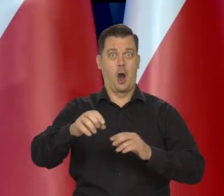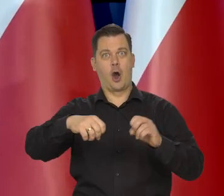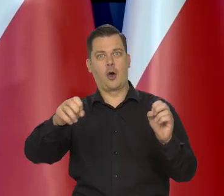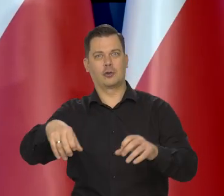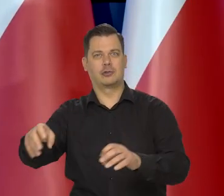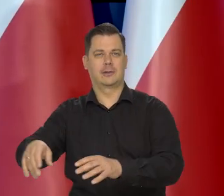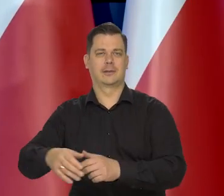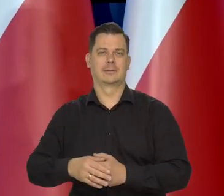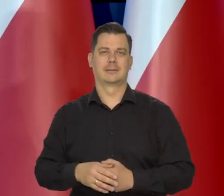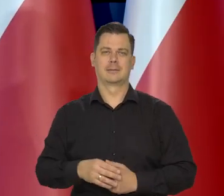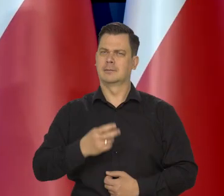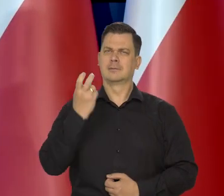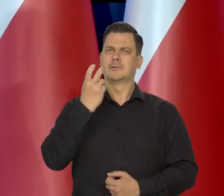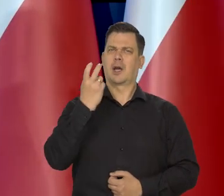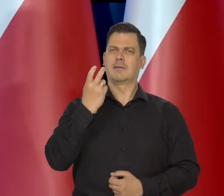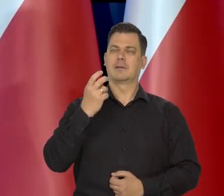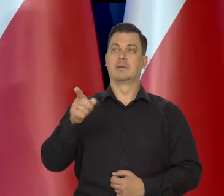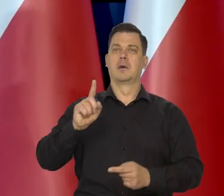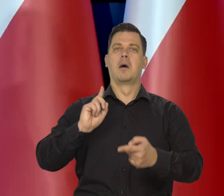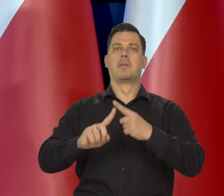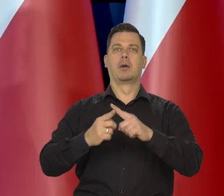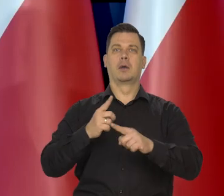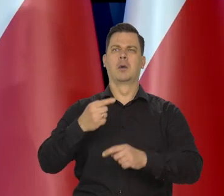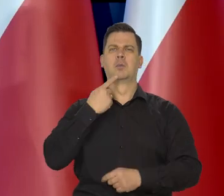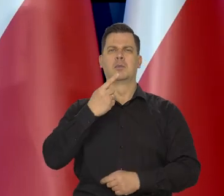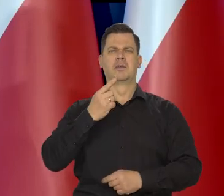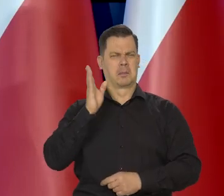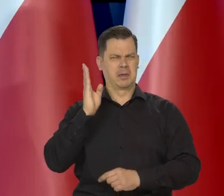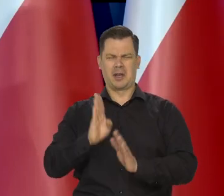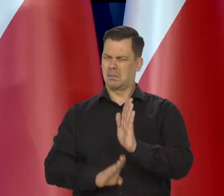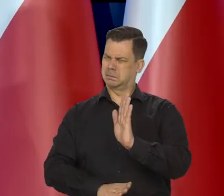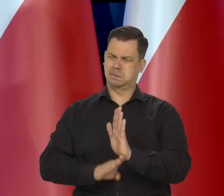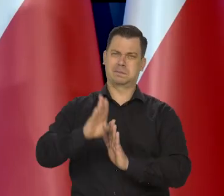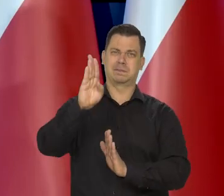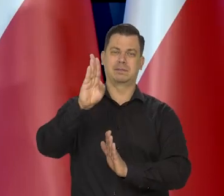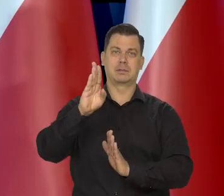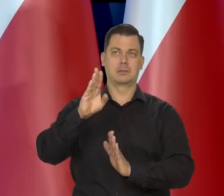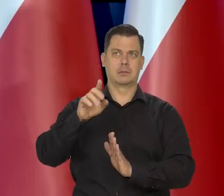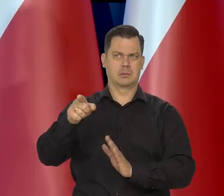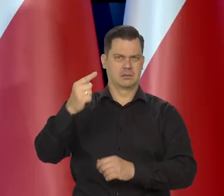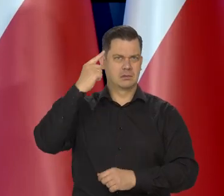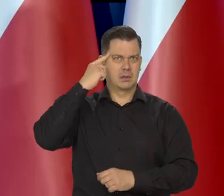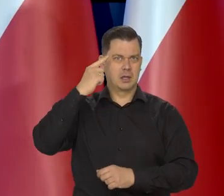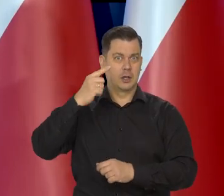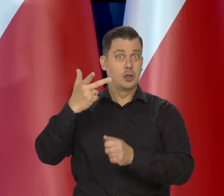No i ciekaw byłbym, co ten polityk mówi, który przewidywał jeden bardziej znany w Polsce,